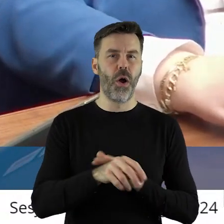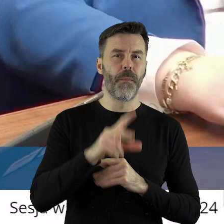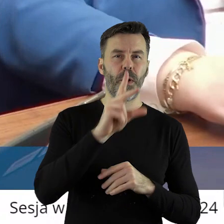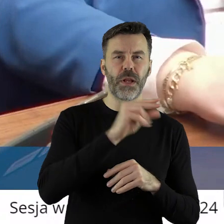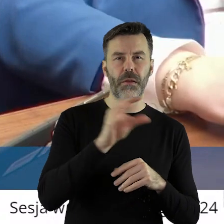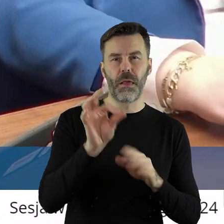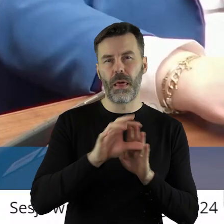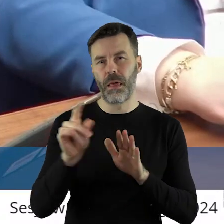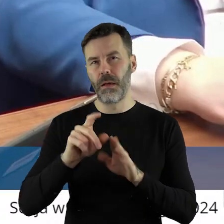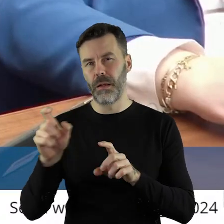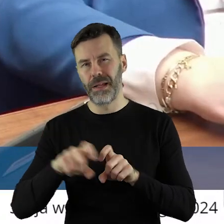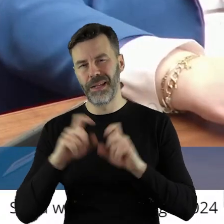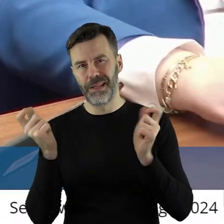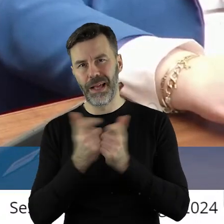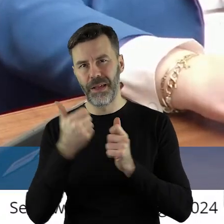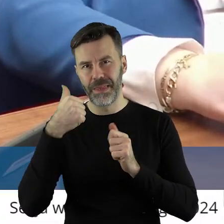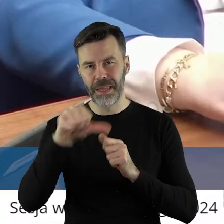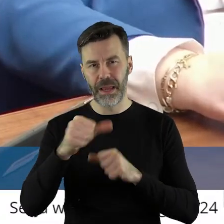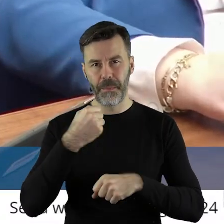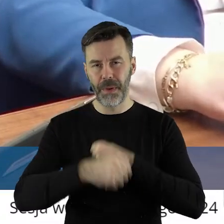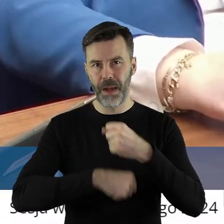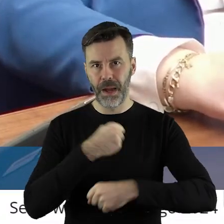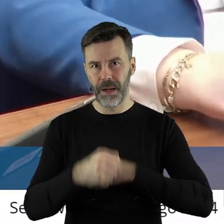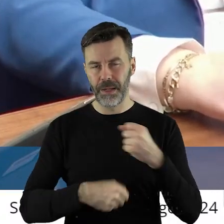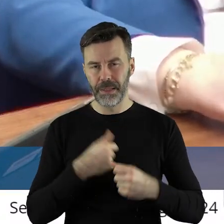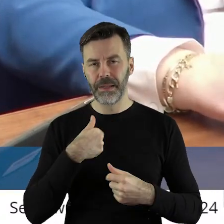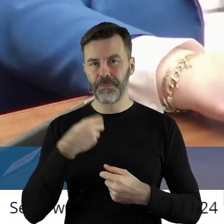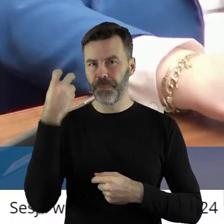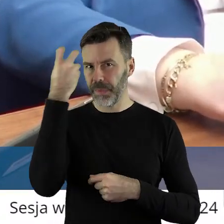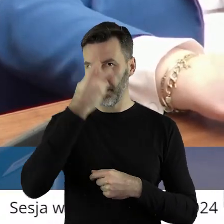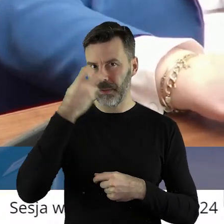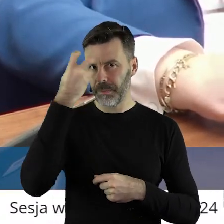Ale szczególnie też myślę, świadomość jako